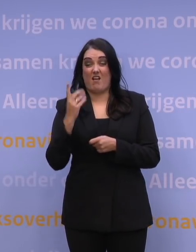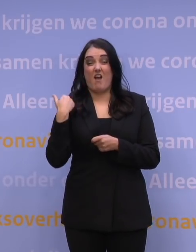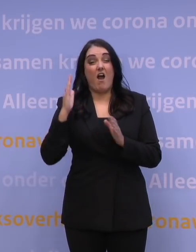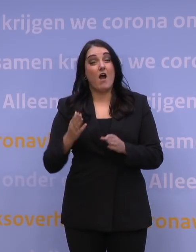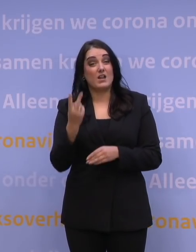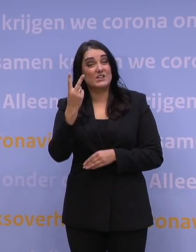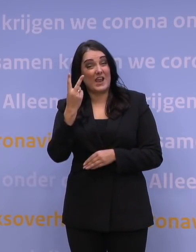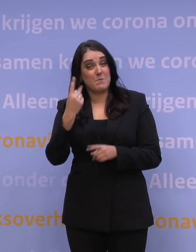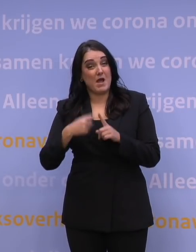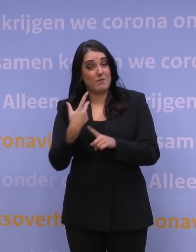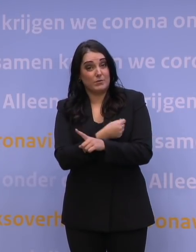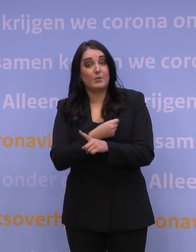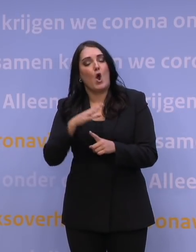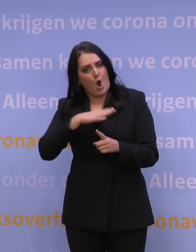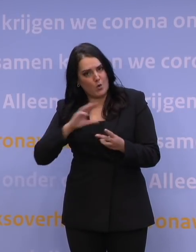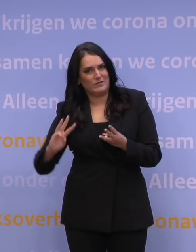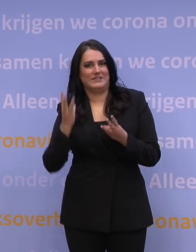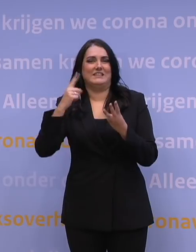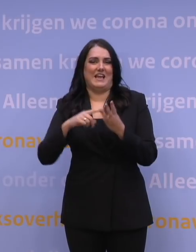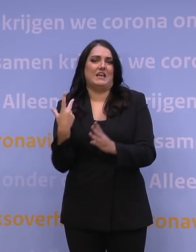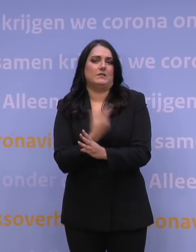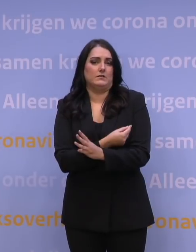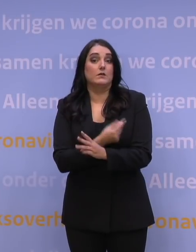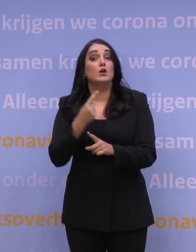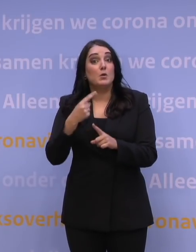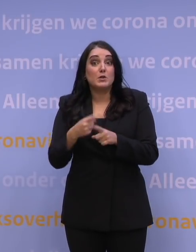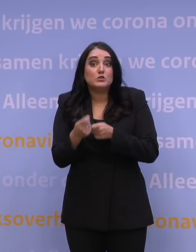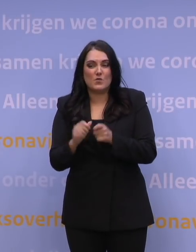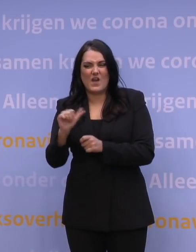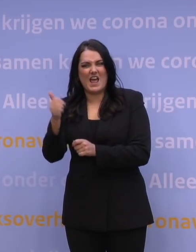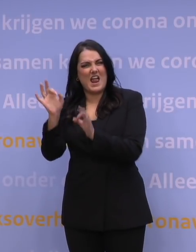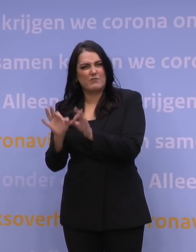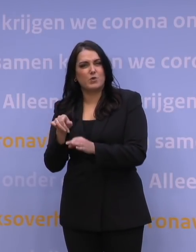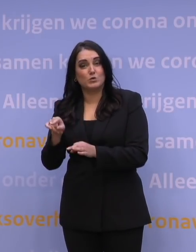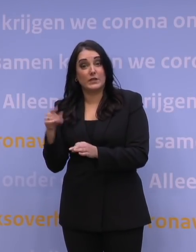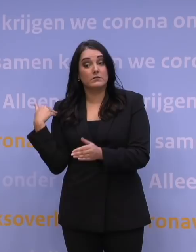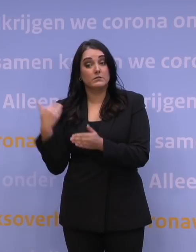ook die derde prik gaat halen. En eigenlijk moeten we er ook voor zorgen dat die 11 procent die überhaupt nog geen prik heeft genomen,